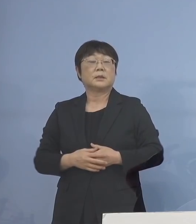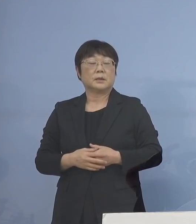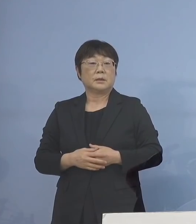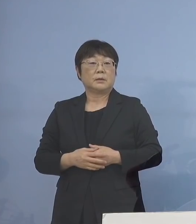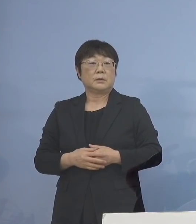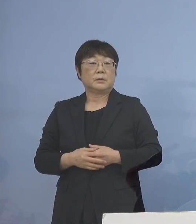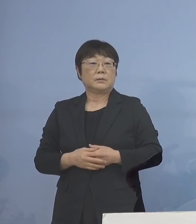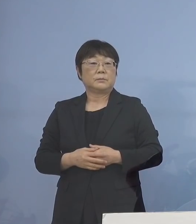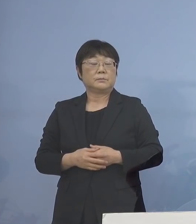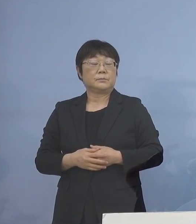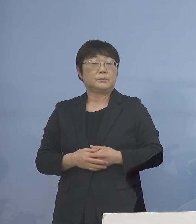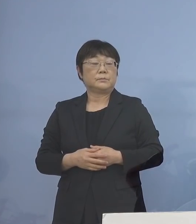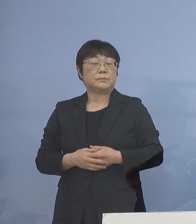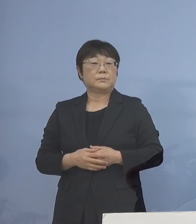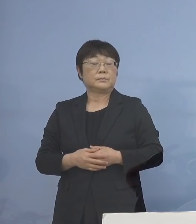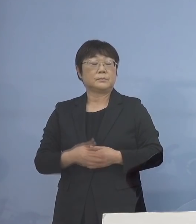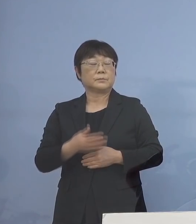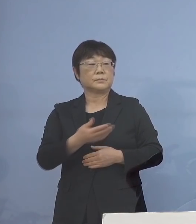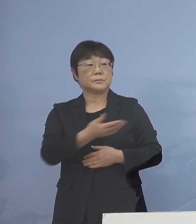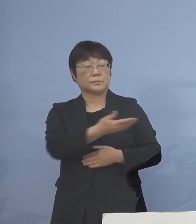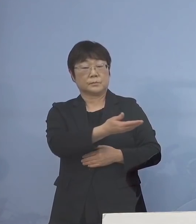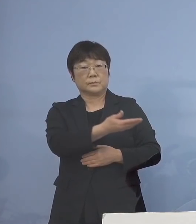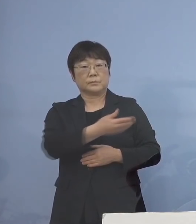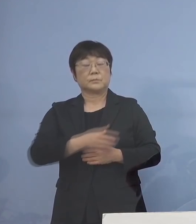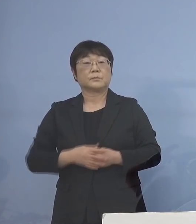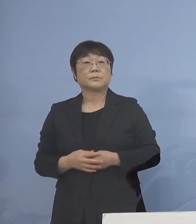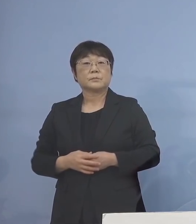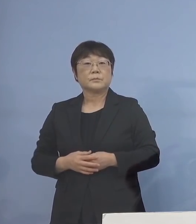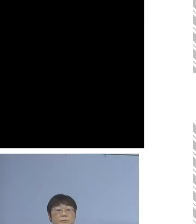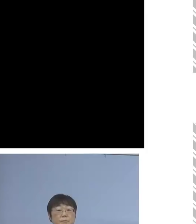こちらを ご覧いただきたいと思います